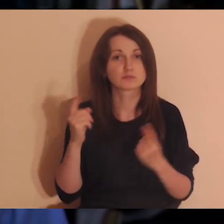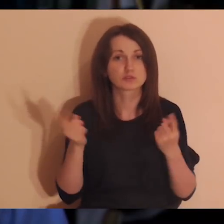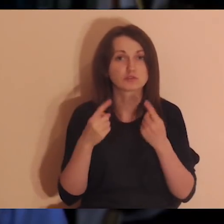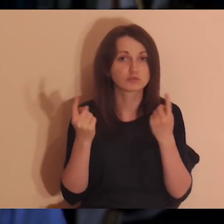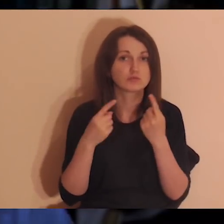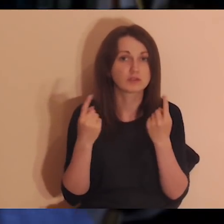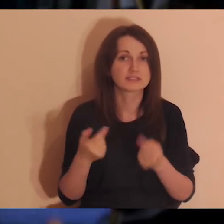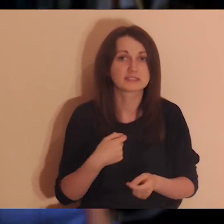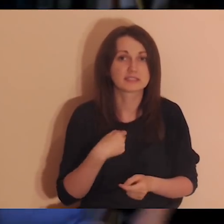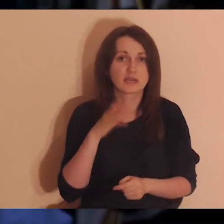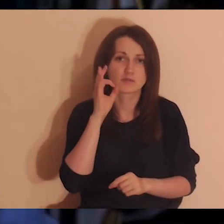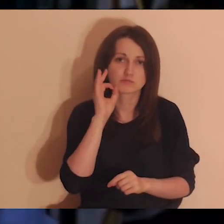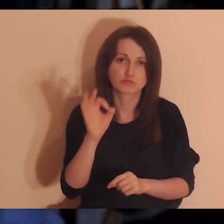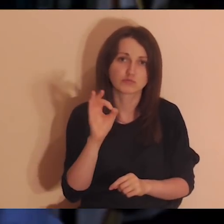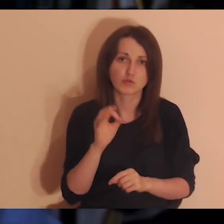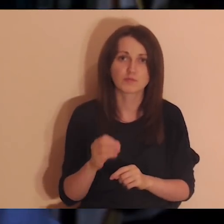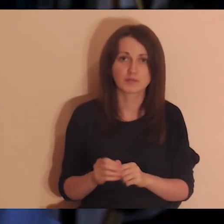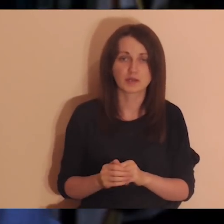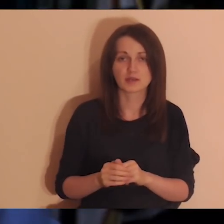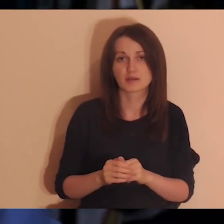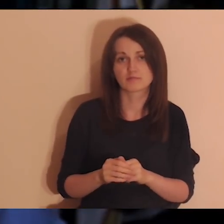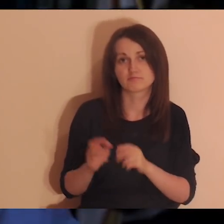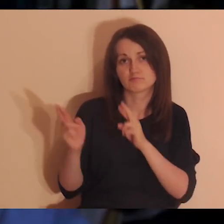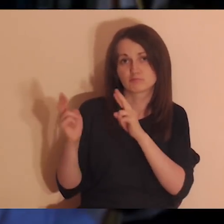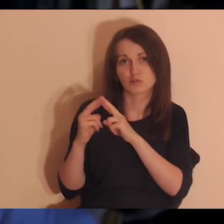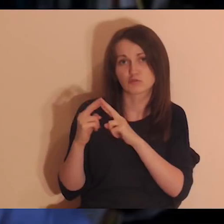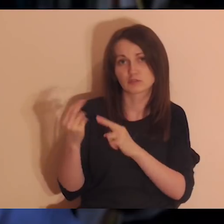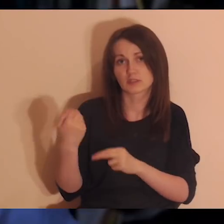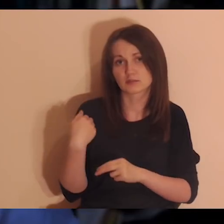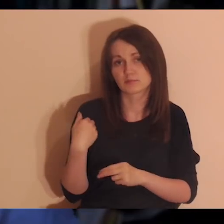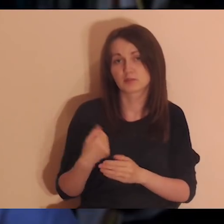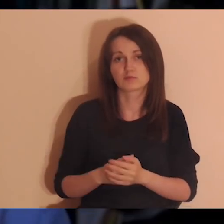w których ja z kimś byłem w dobrych relacjach, i jak to mnie karmiło.